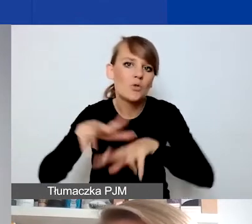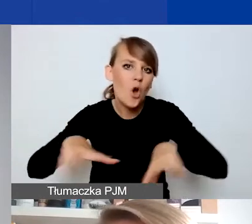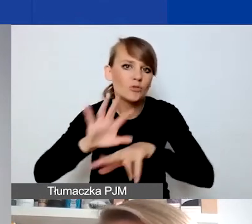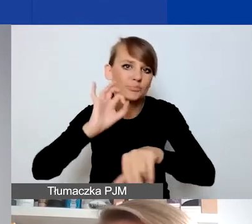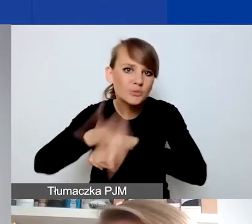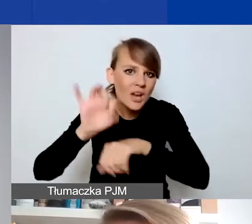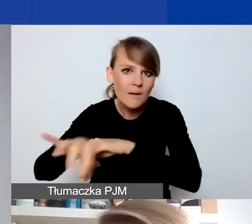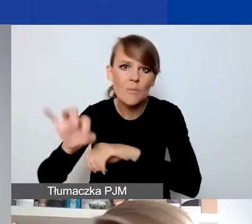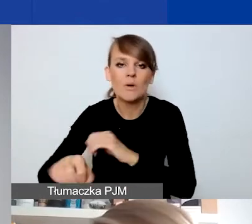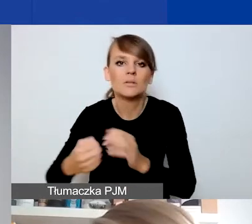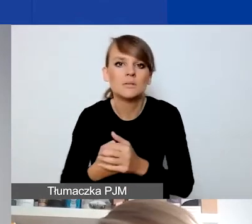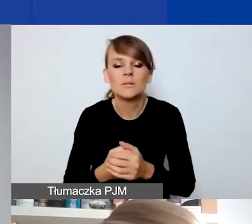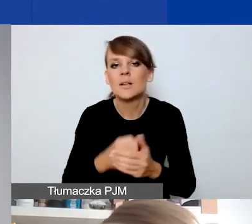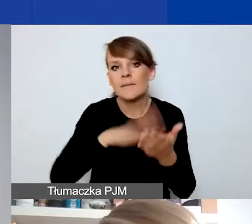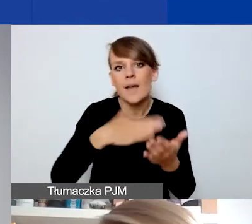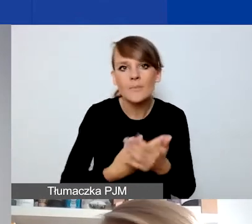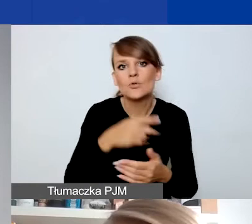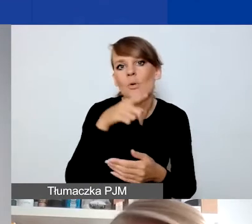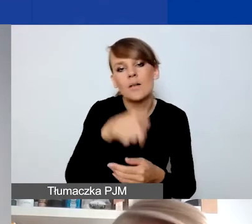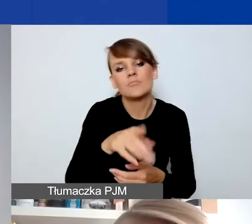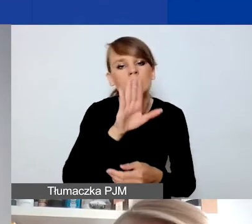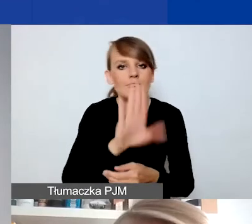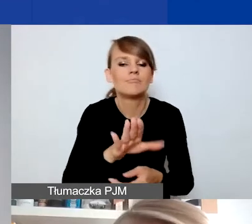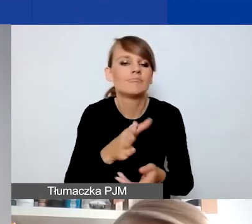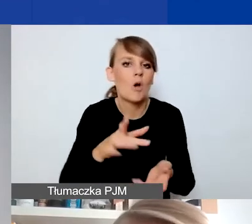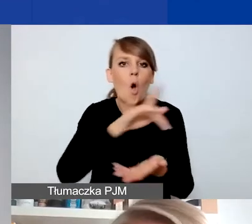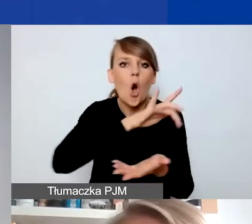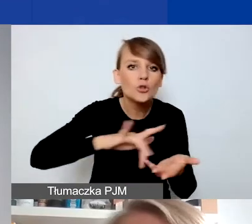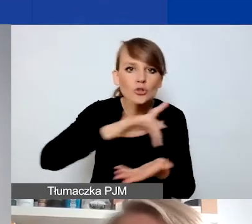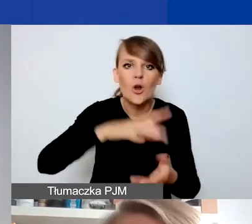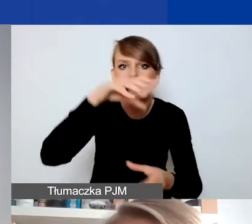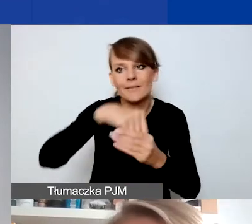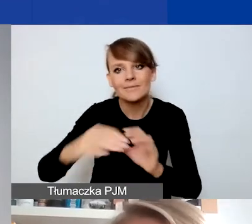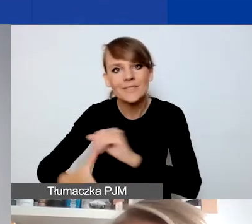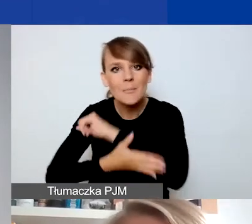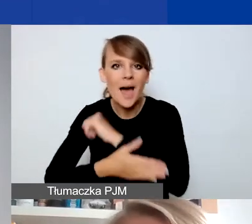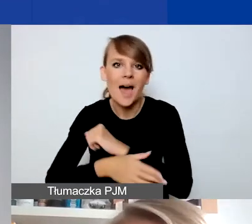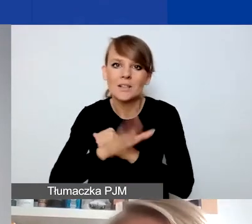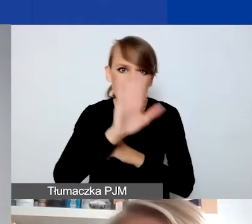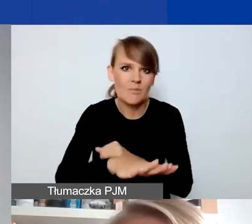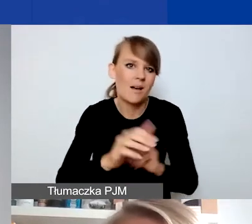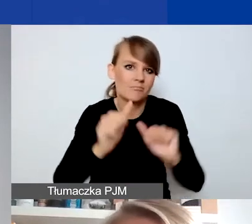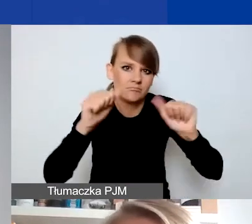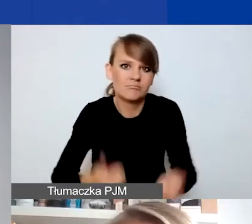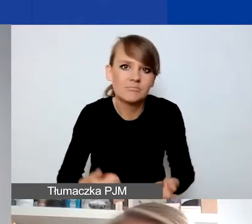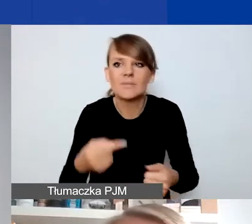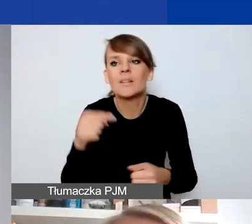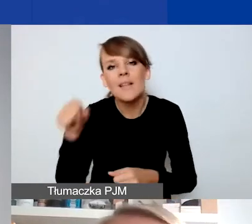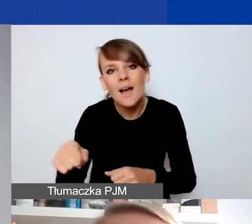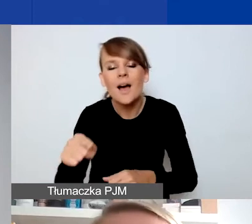prowadzi jakiś ośrodek, w którym to wsparcie jest świadczone w trybie ciągłym, po prostu pojawiają się tam nowe osoby,